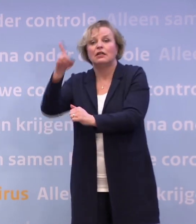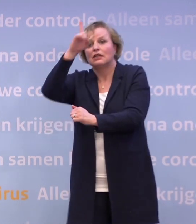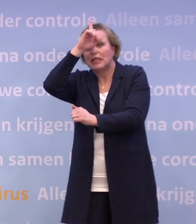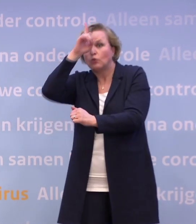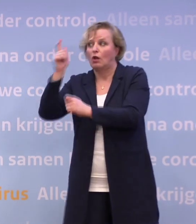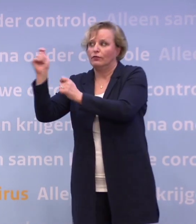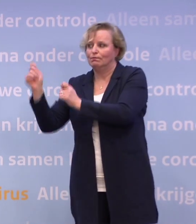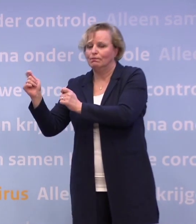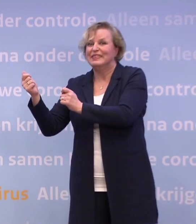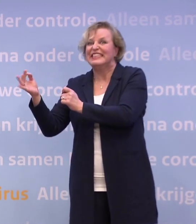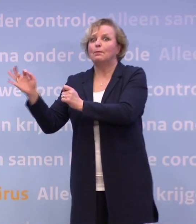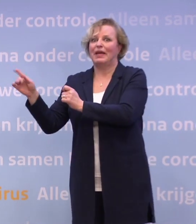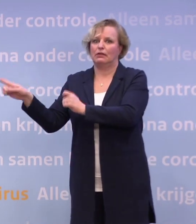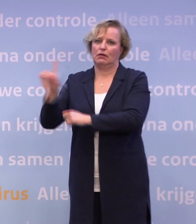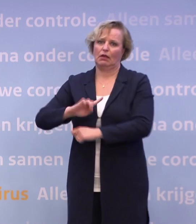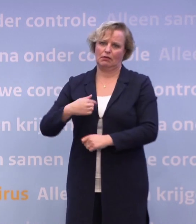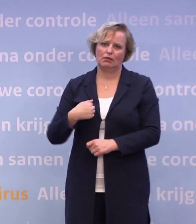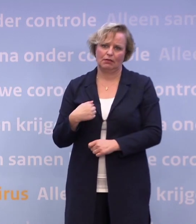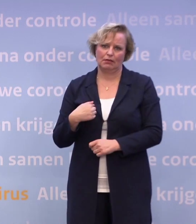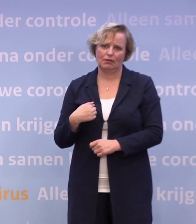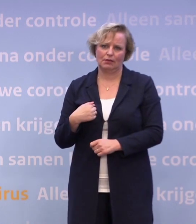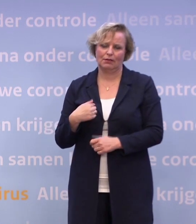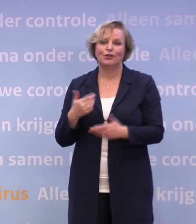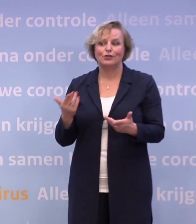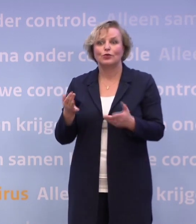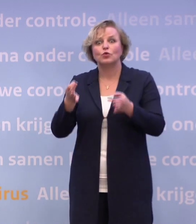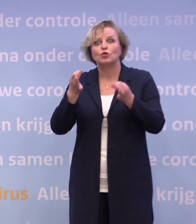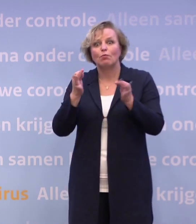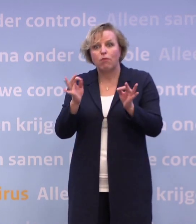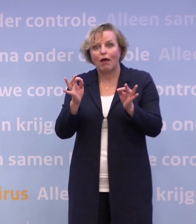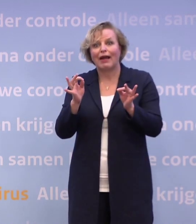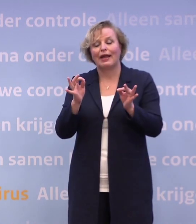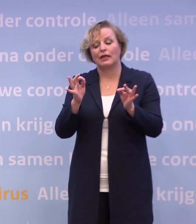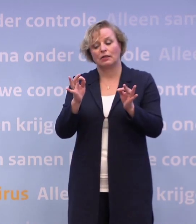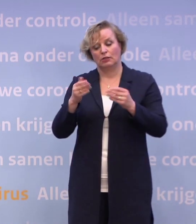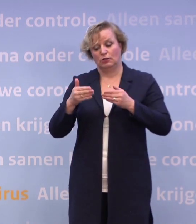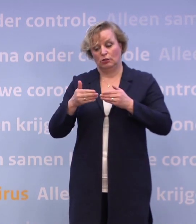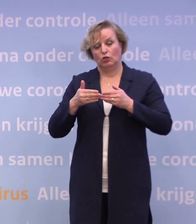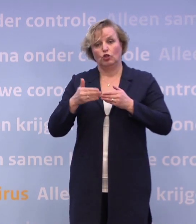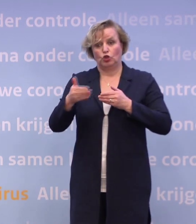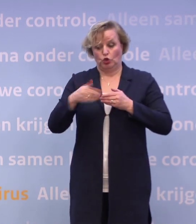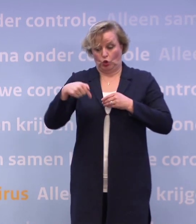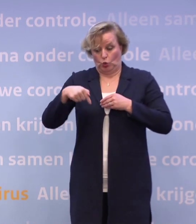...niet veel beter, maar er iets beter voor staat dan Nederland. Het is heel belangrijk dat we tussen nu en de kerst laten zien met zijn allen...